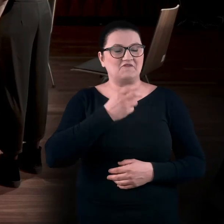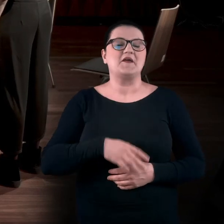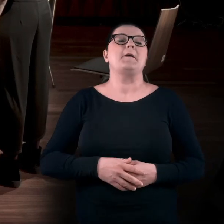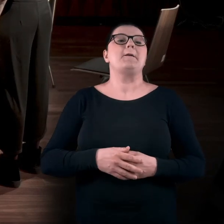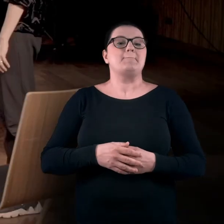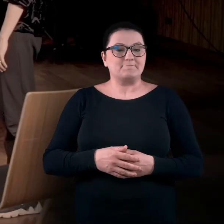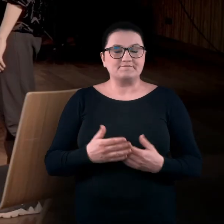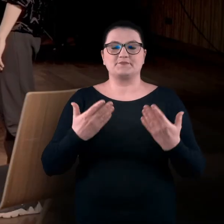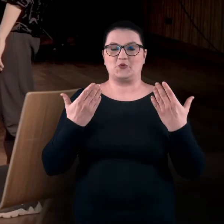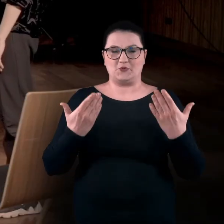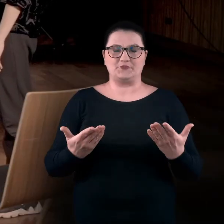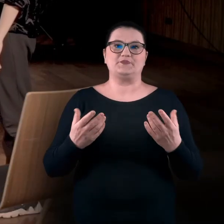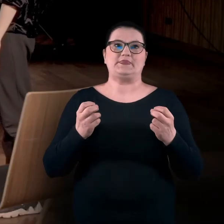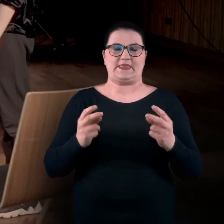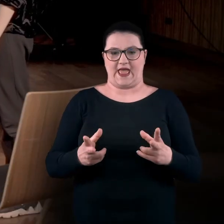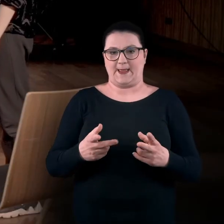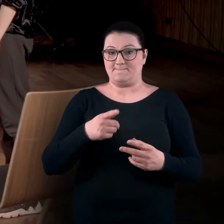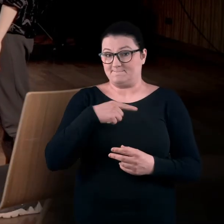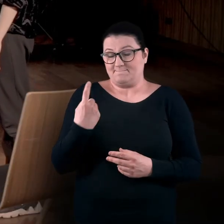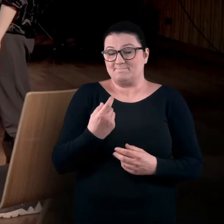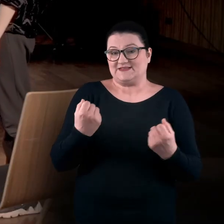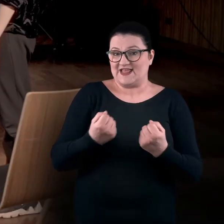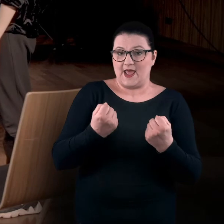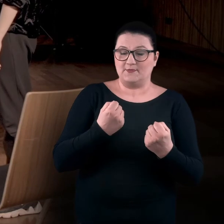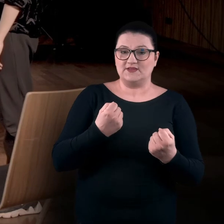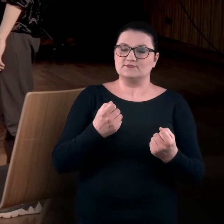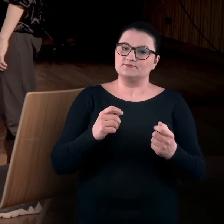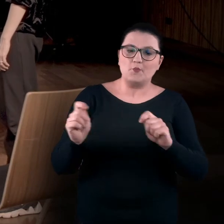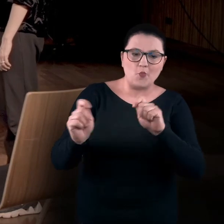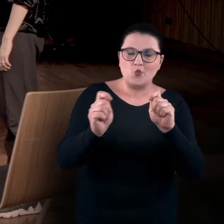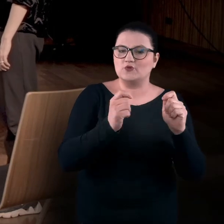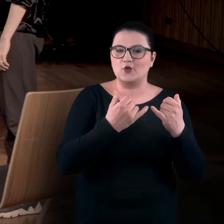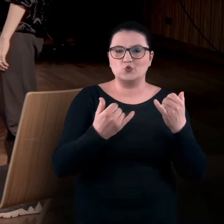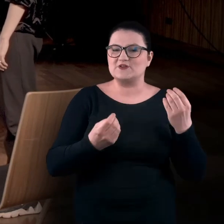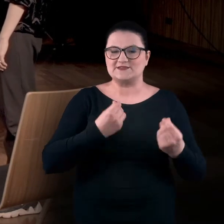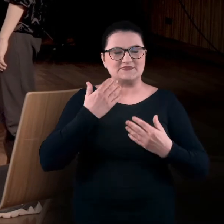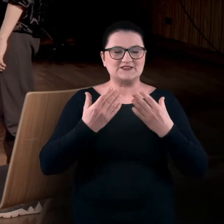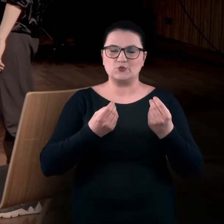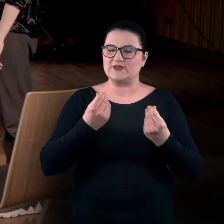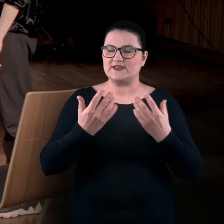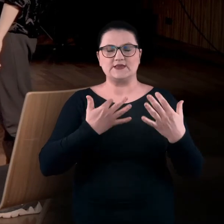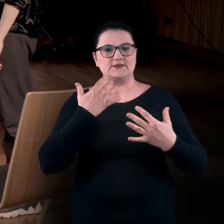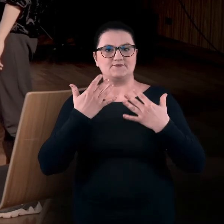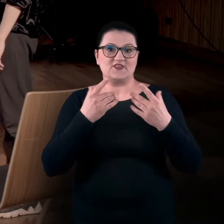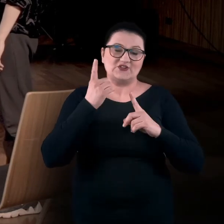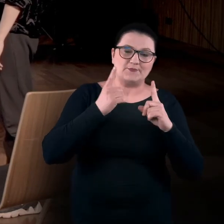Tak, my staramy angażować się różne zmysły. Czasami jest to po prostu opowieść i wyobraźnia,